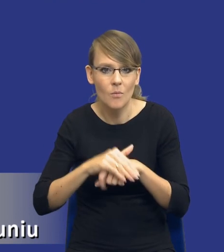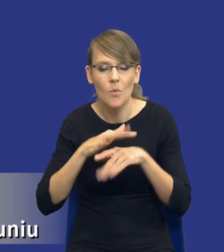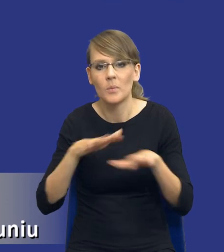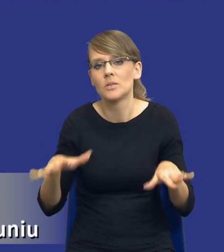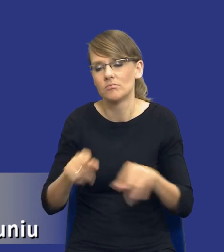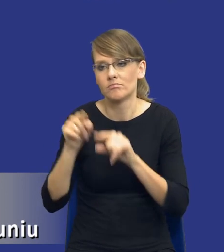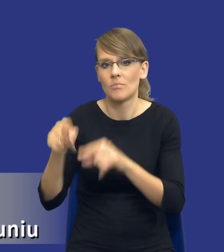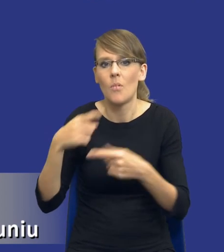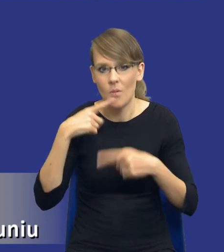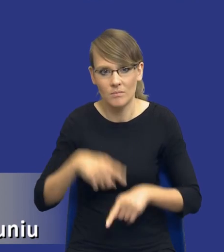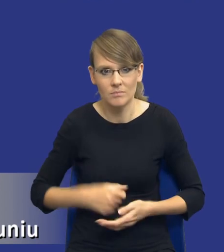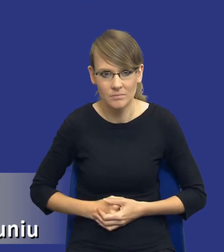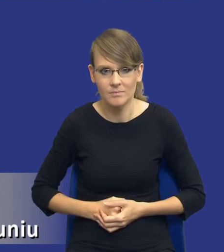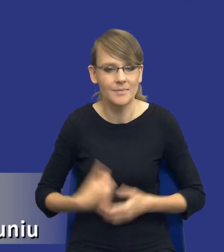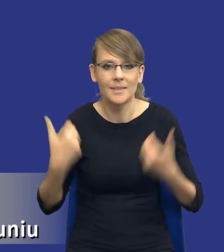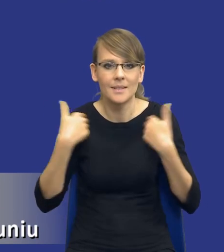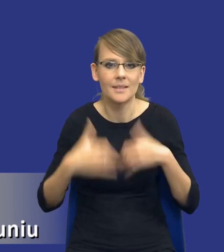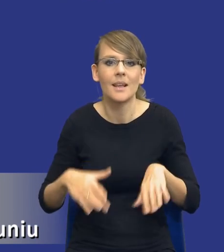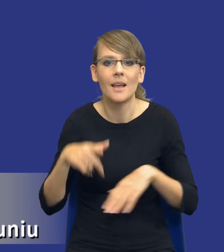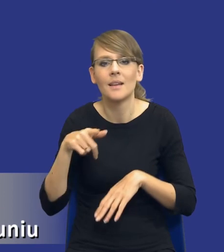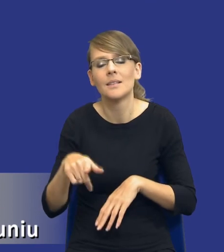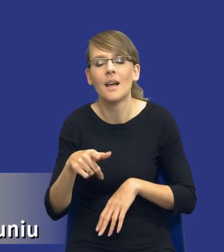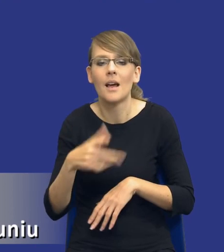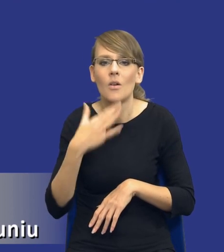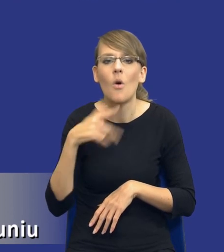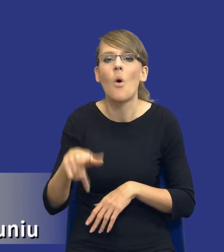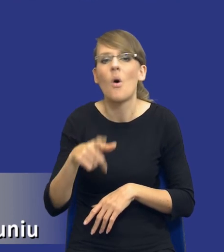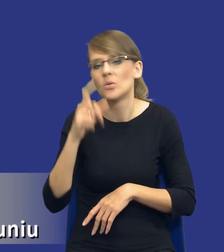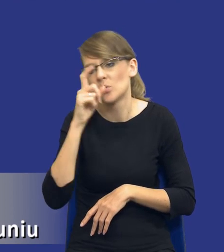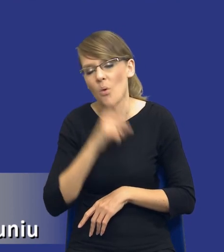Czyli nie chciałbym, żebyśmy to traktowali jako zło konieczne, jako kolejny wymysł